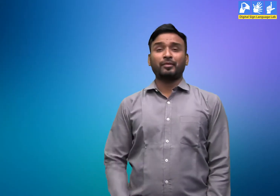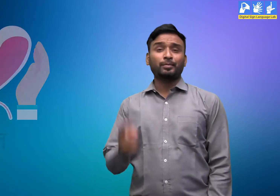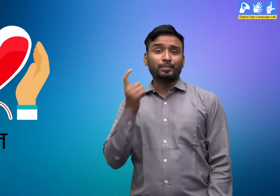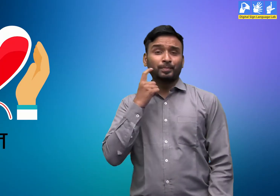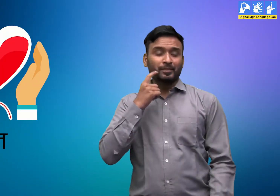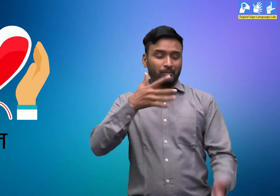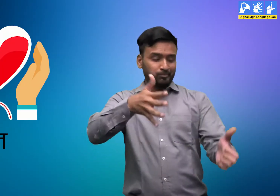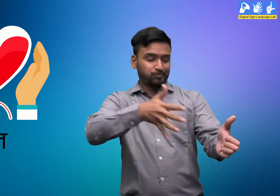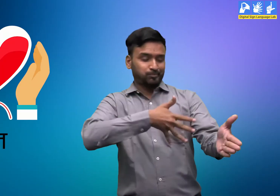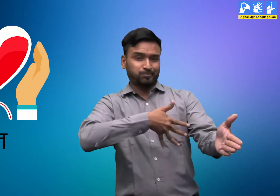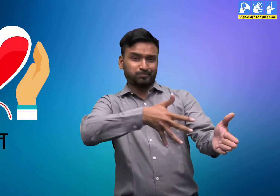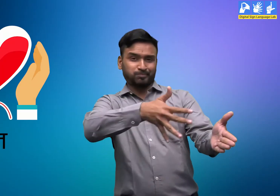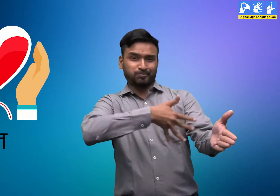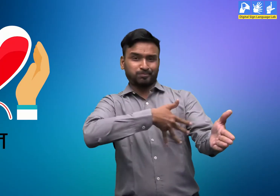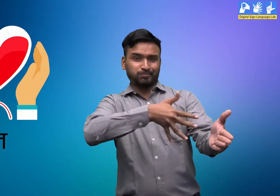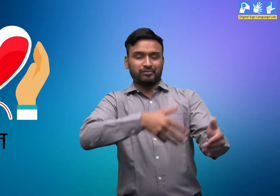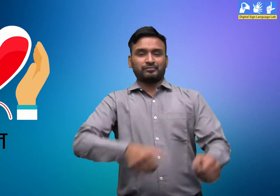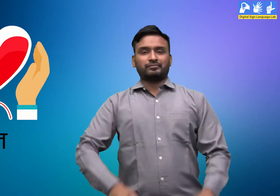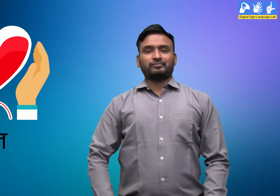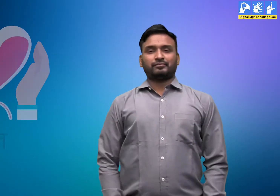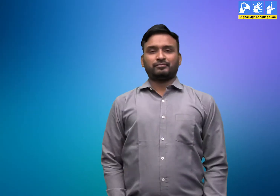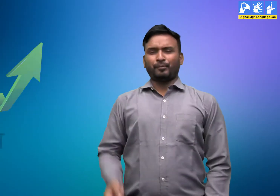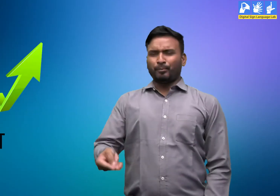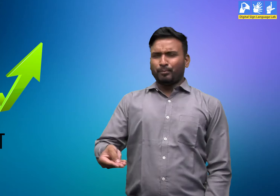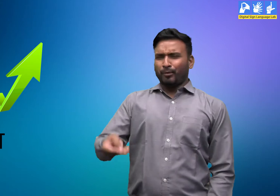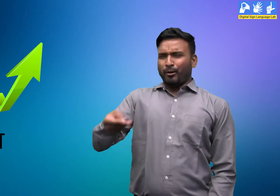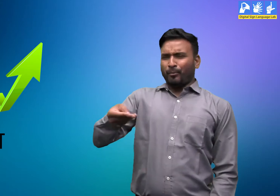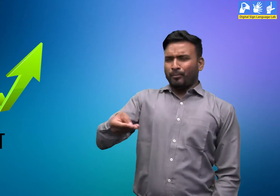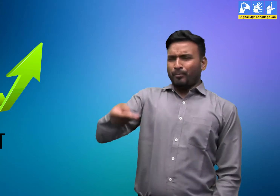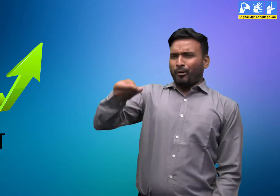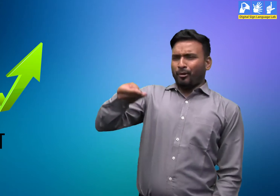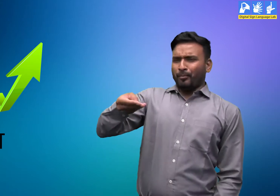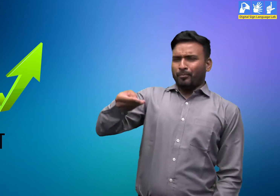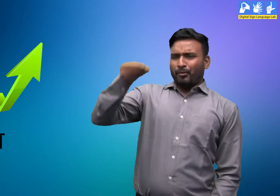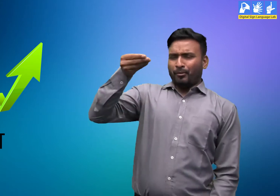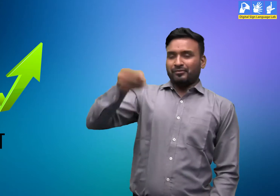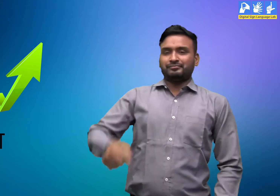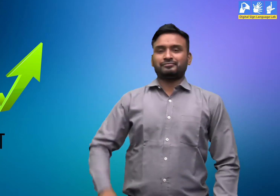रक्त बढ़ा